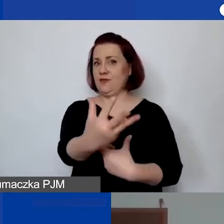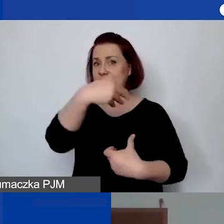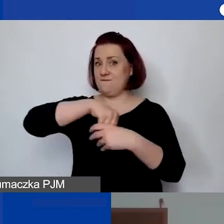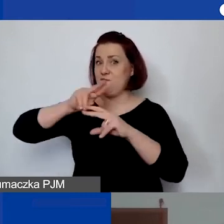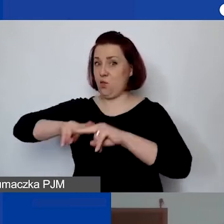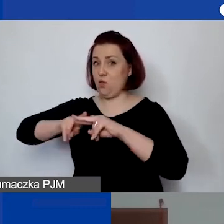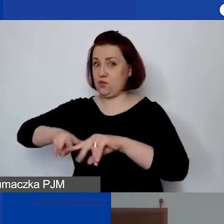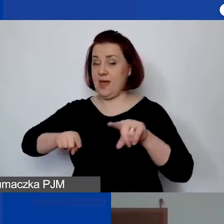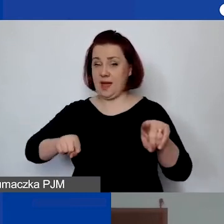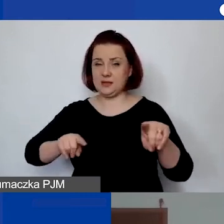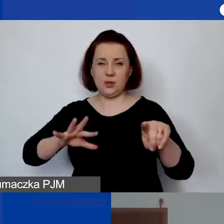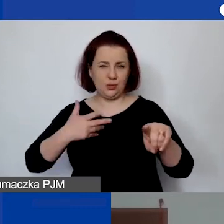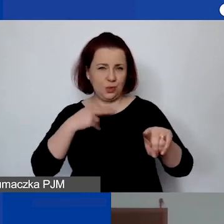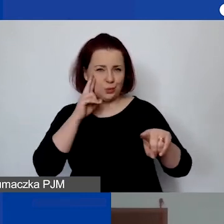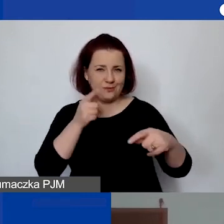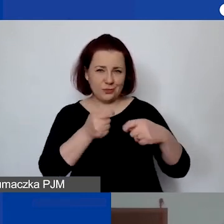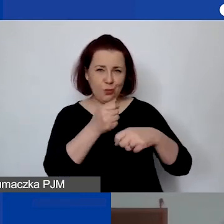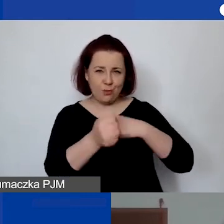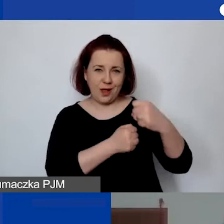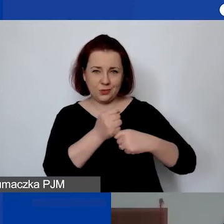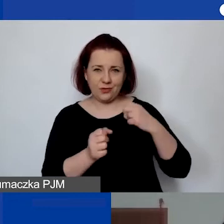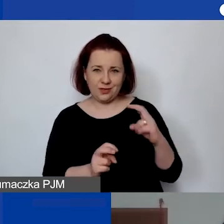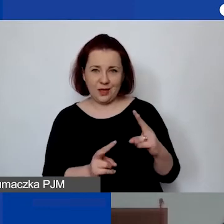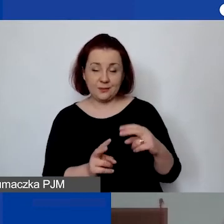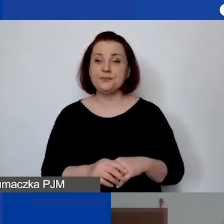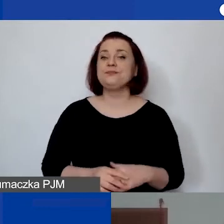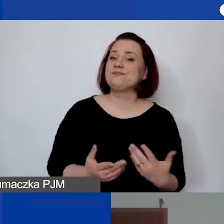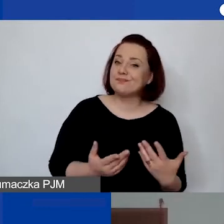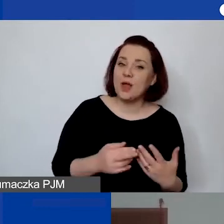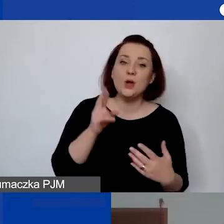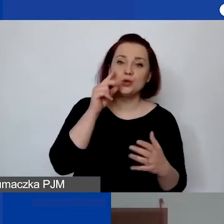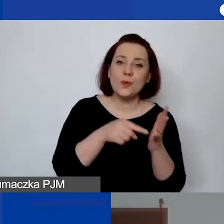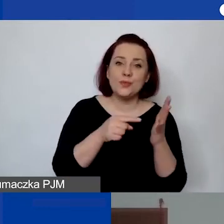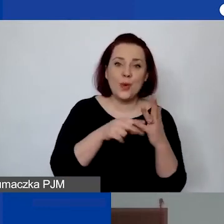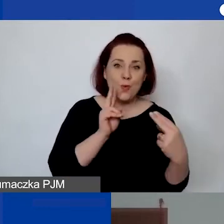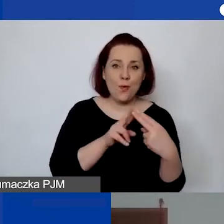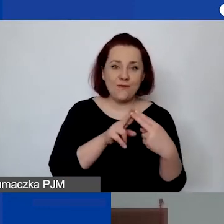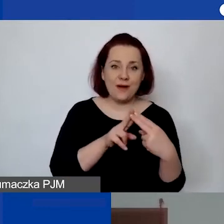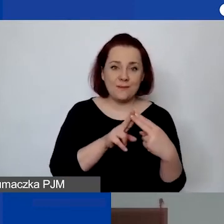Rozumiem, że chodzi o współpracownika. Być może... Rozumiem, że to jest umowa o współpracy,